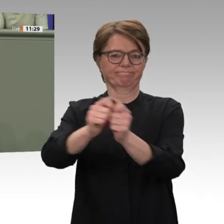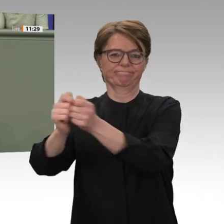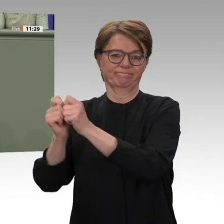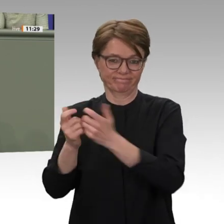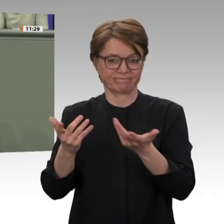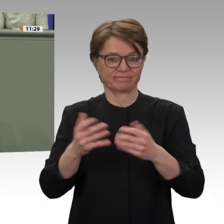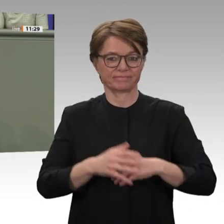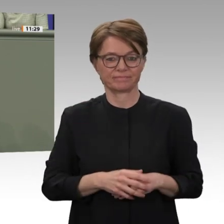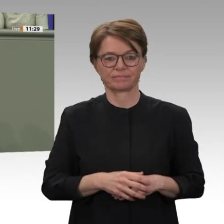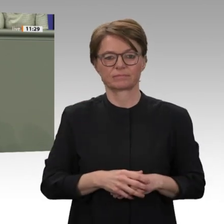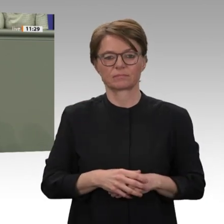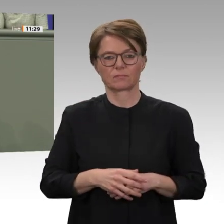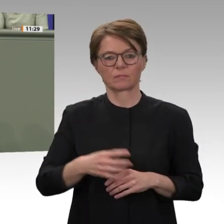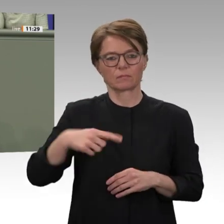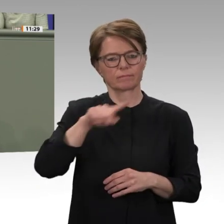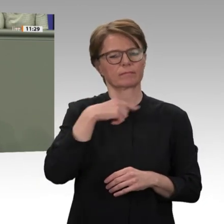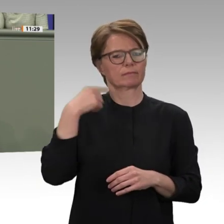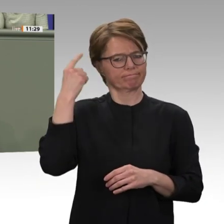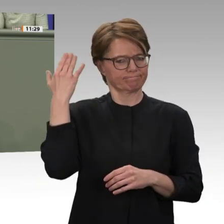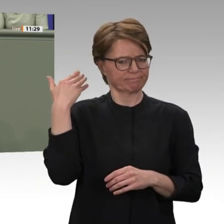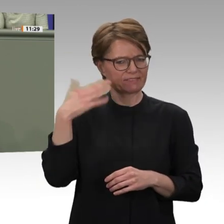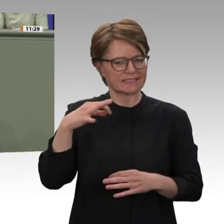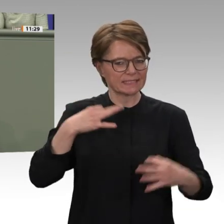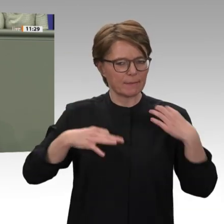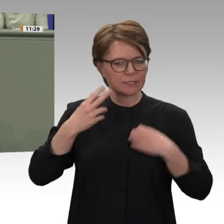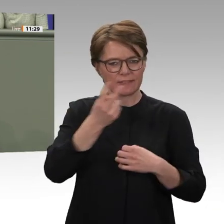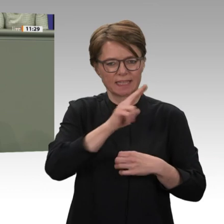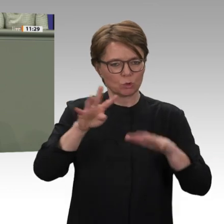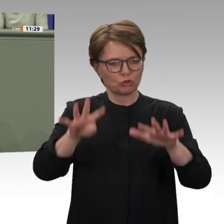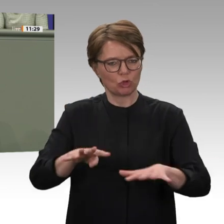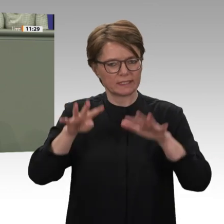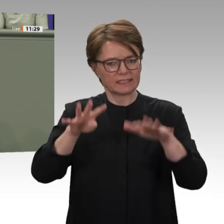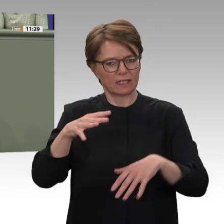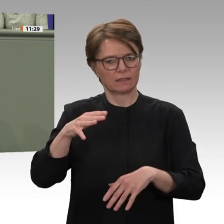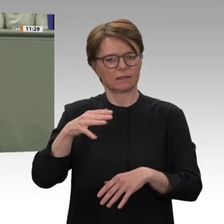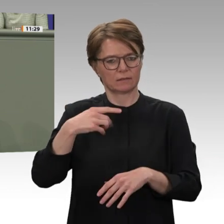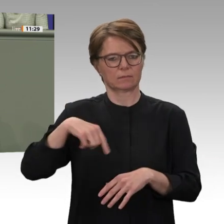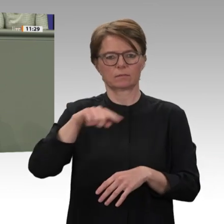die nach der friedlichen Revolution in den Sudan gereist sind und dort auch Angebote